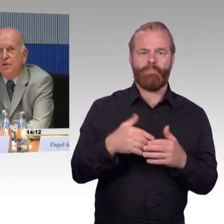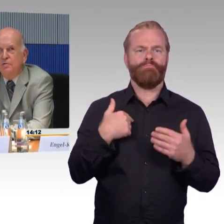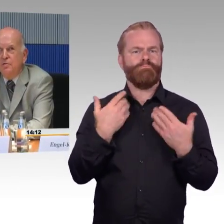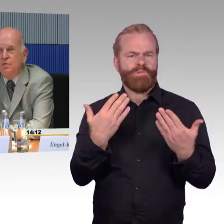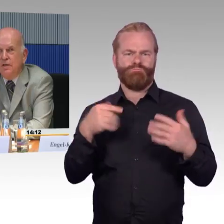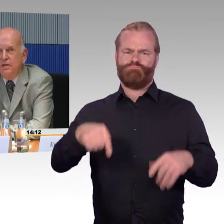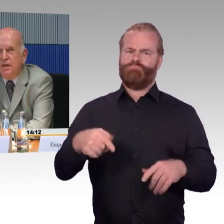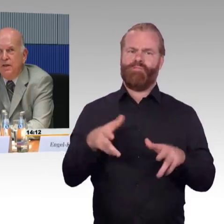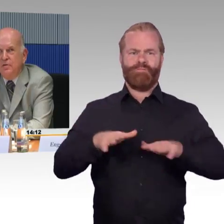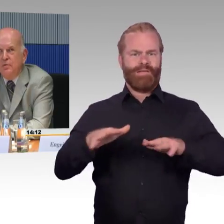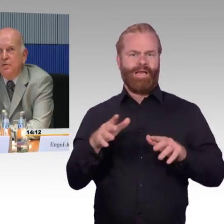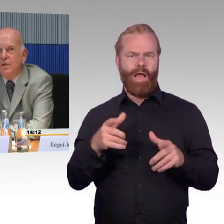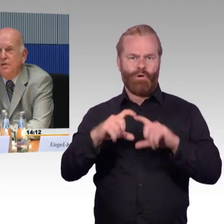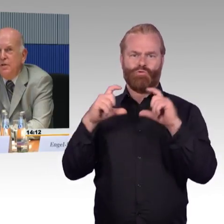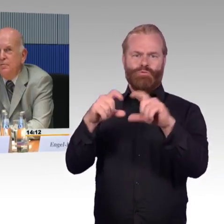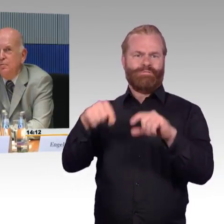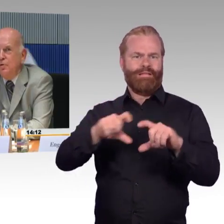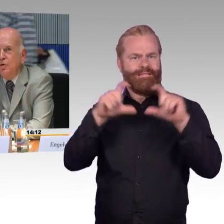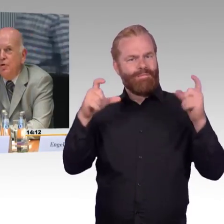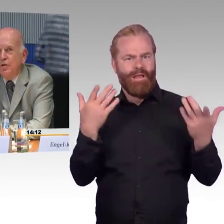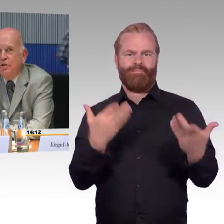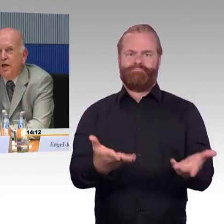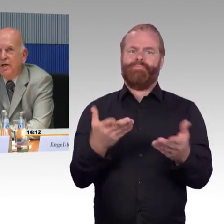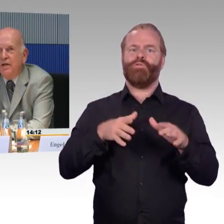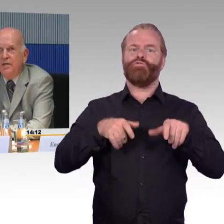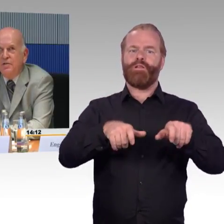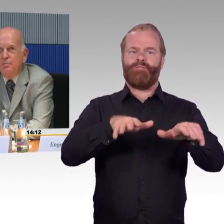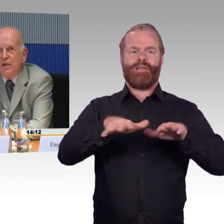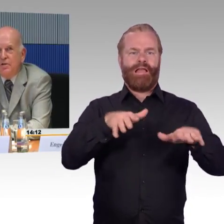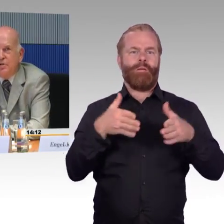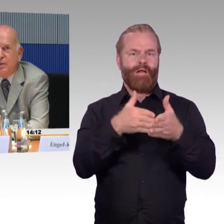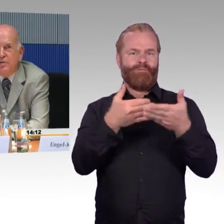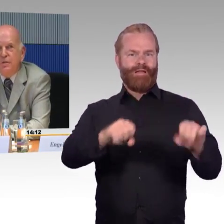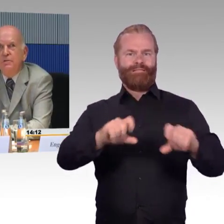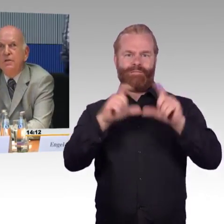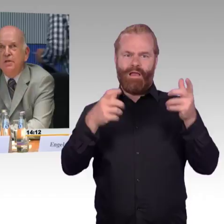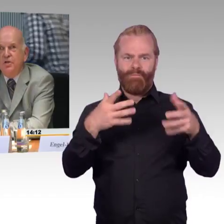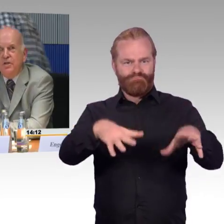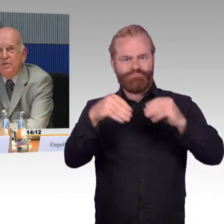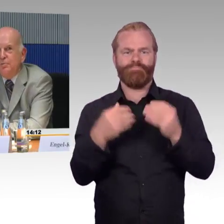sondern sozusagen in Ergänzung den heutigen Tag als praktisches Beispiel schildern.